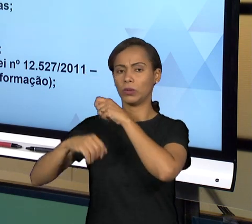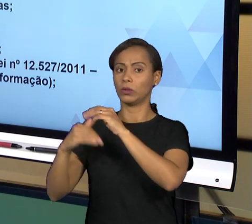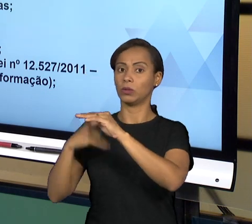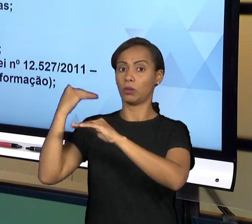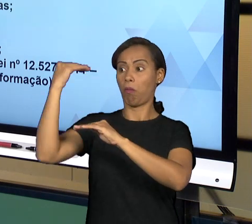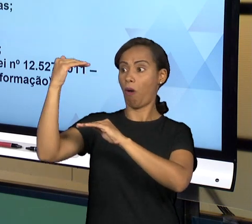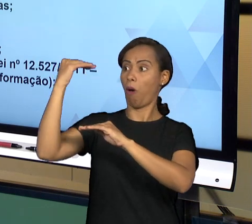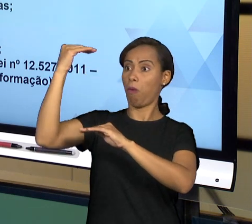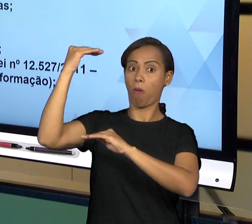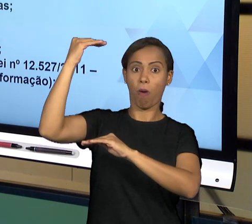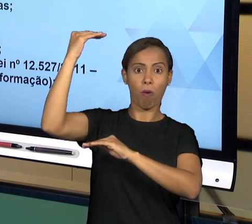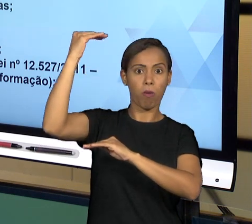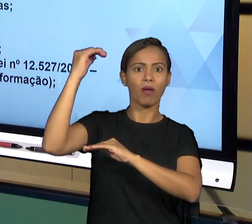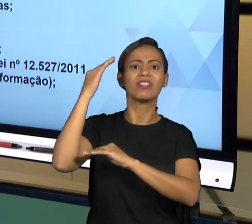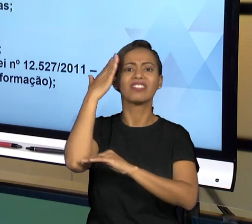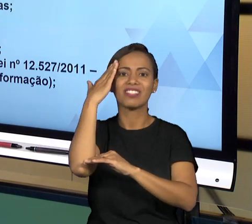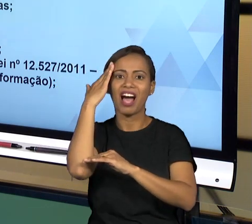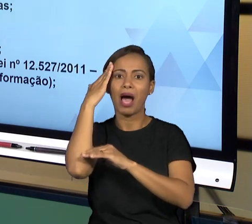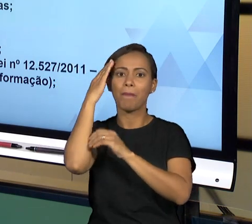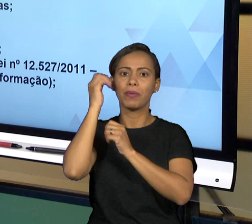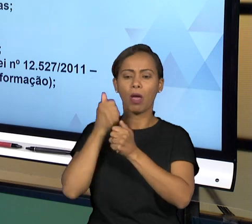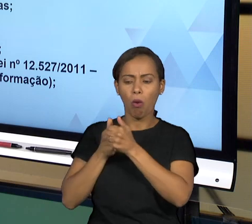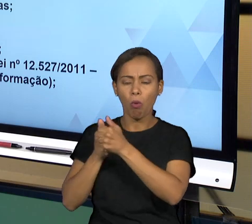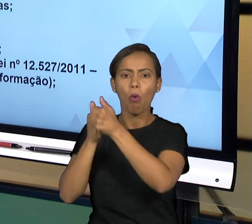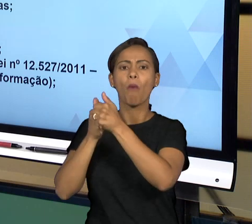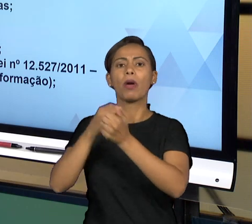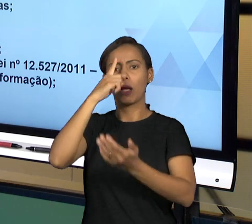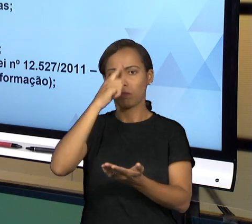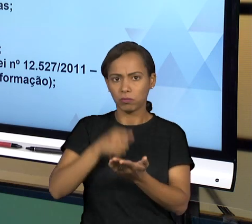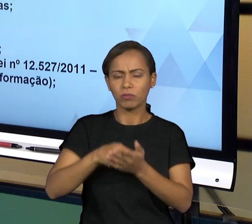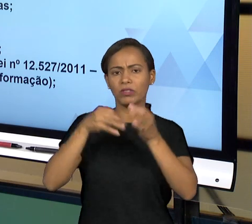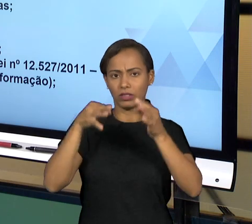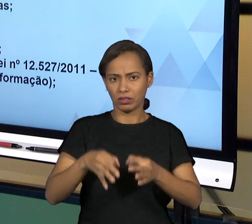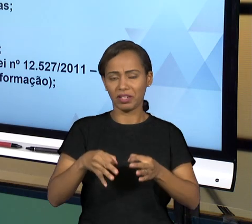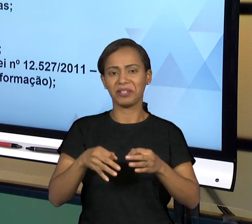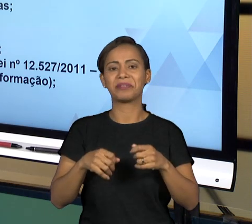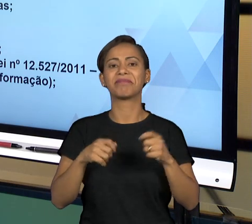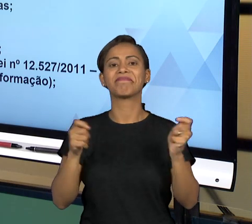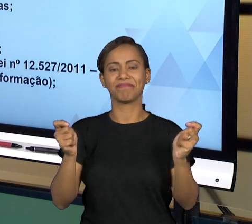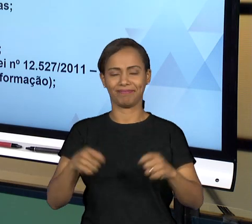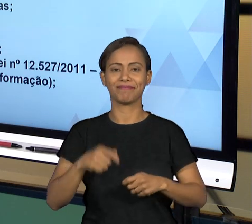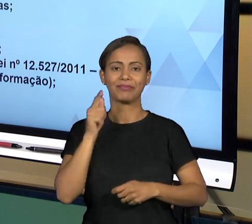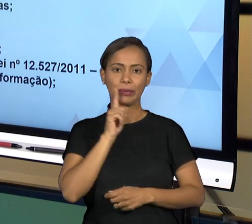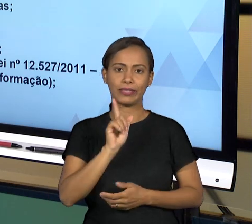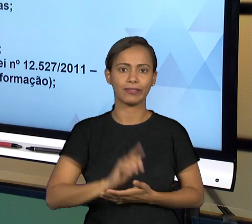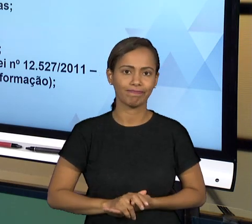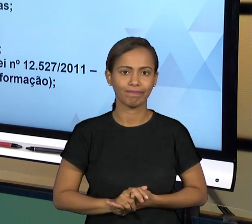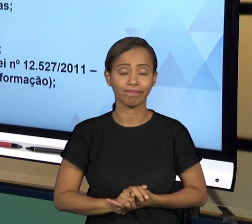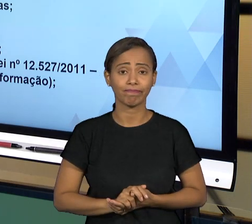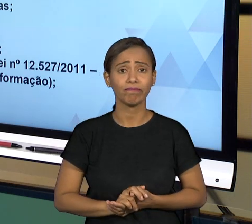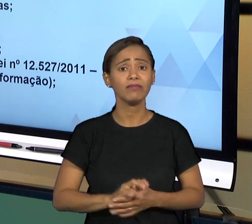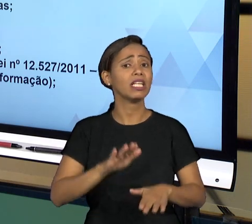CARGOS, ONDE AS PESSOAS TOMAM AS DECISÕES POLÍTICAS QUE SÃO EFETIVADAS POR MEIO DOS SERVIÇOS PÚBLICOS. TODA VEZ QUE EXISTE UM RUÍDO